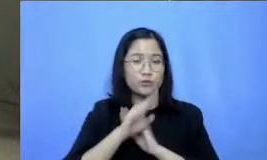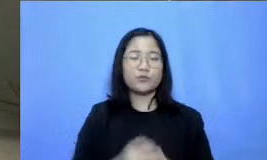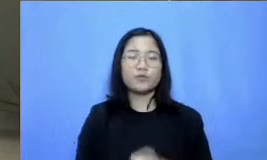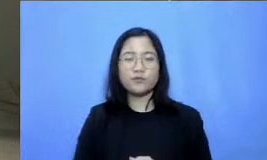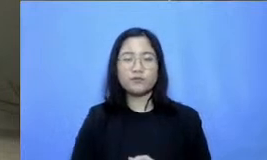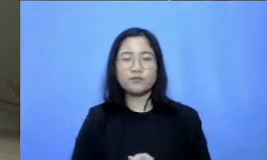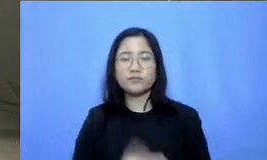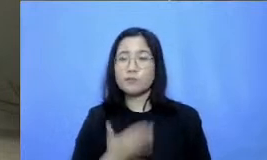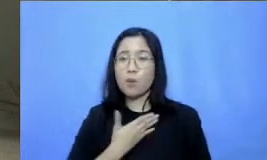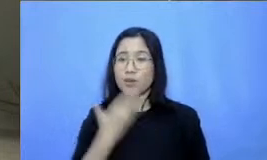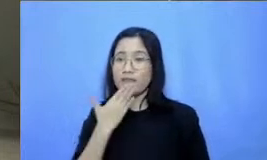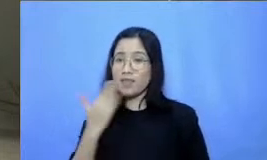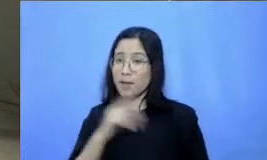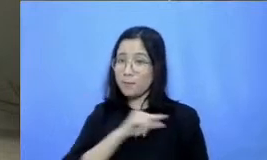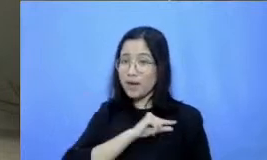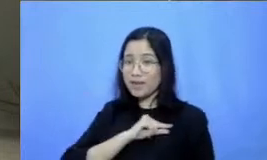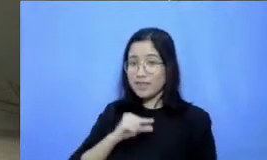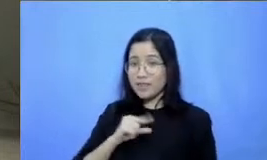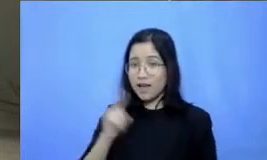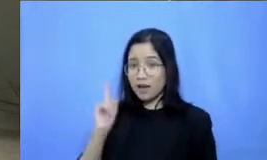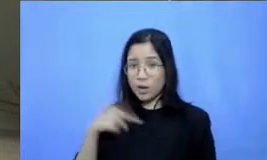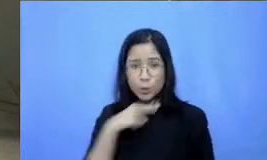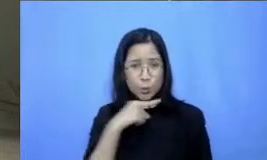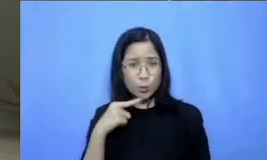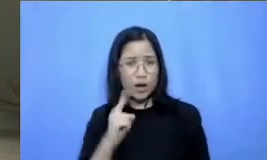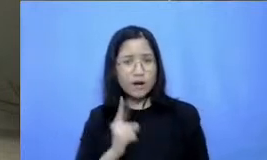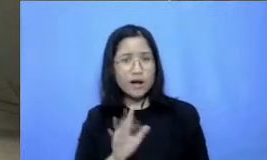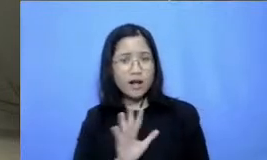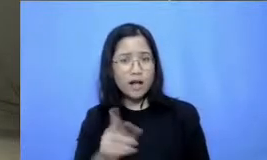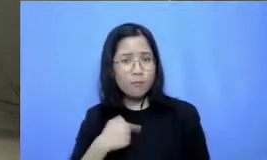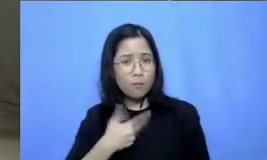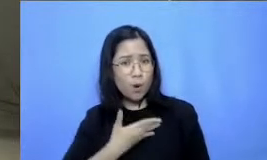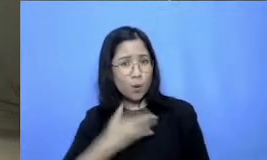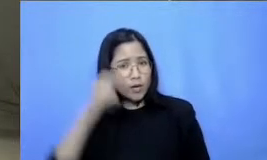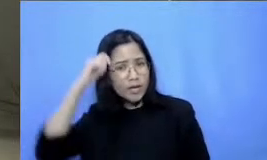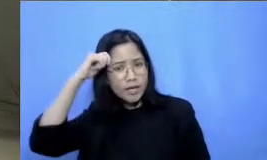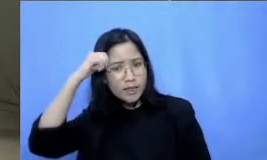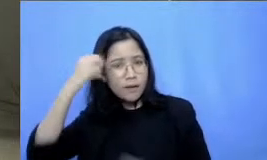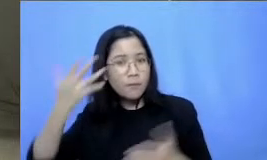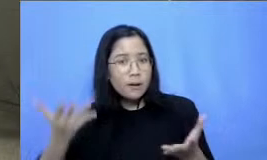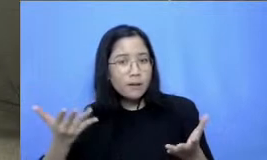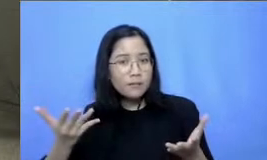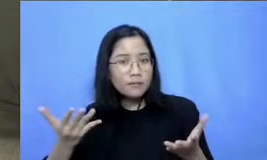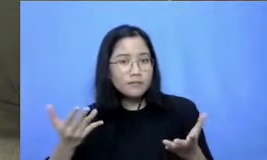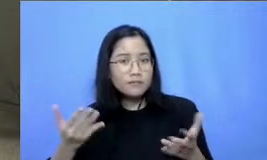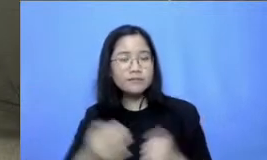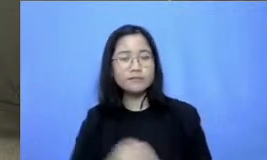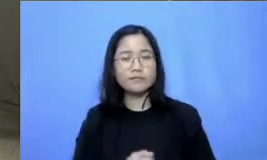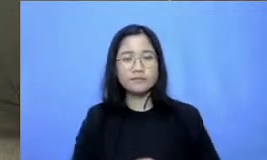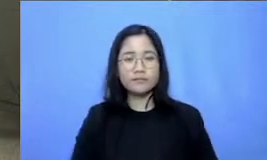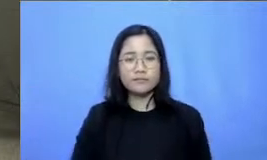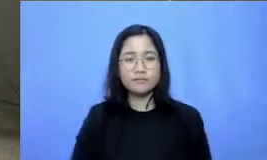kurang lagi nih panitia seharus mengingatkan apalagi untuk brand ibu hai hai Hai sudah cukup